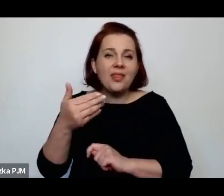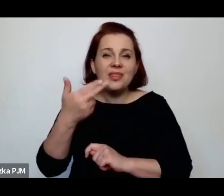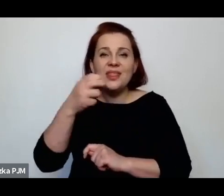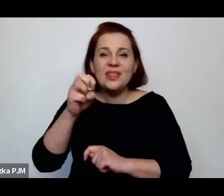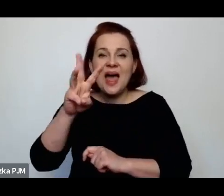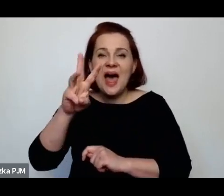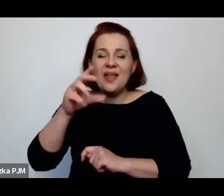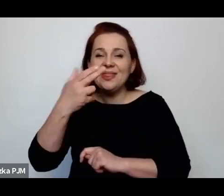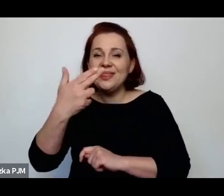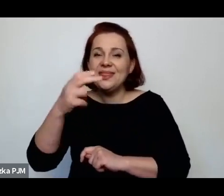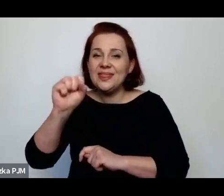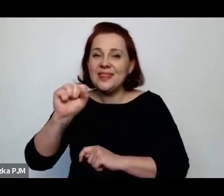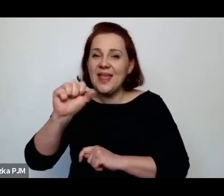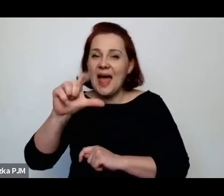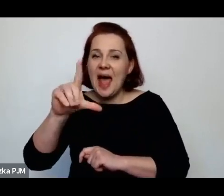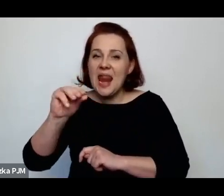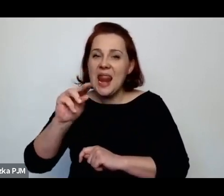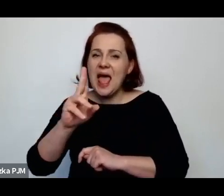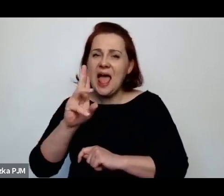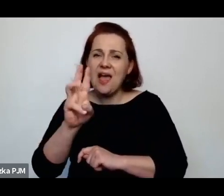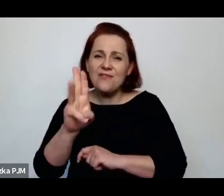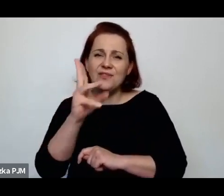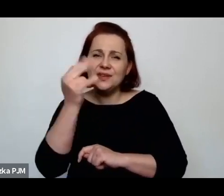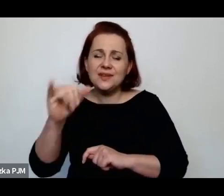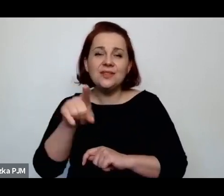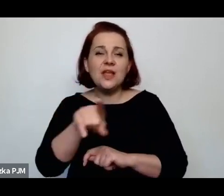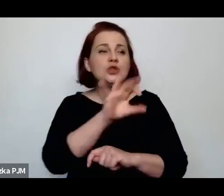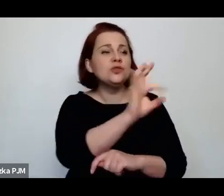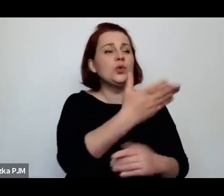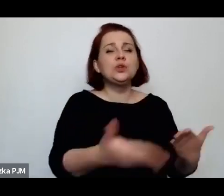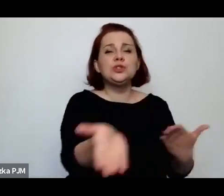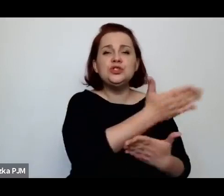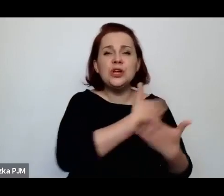o tej dzielnicy żydowskiego getta przedwojennej Warszawy